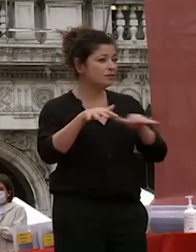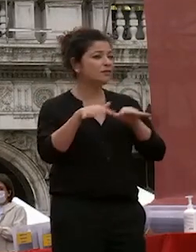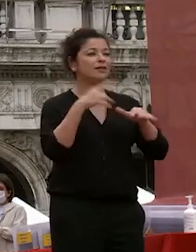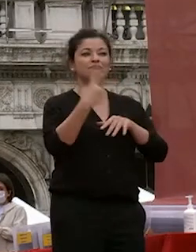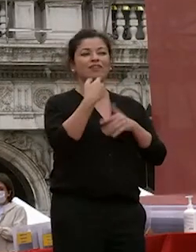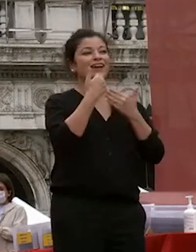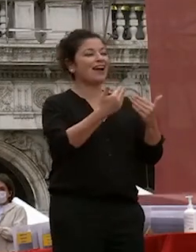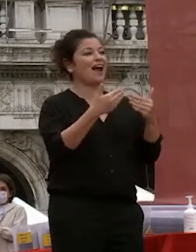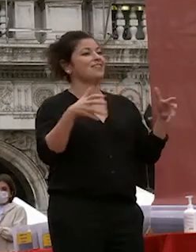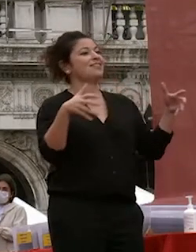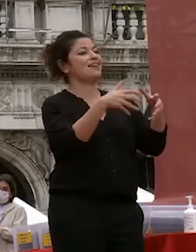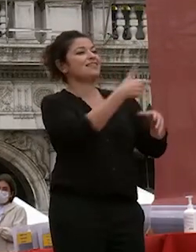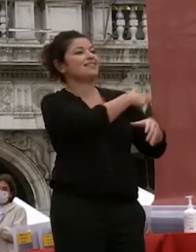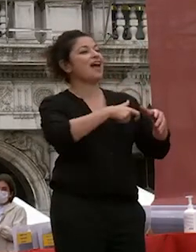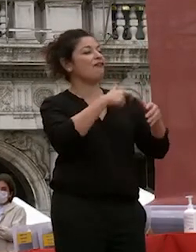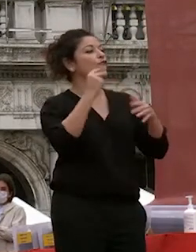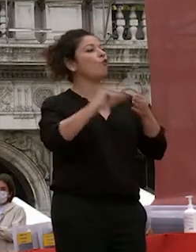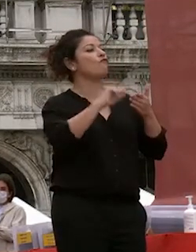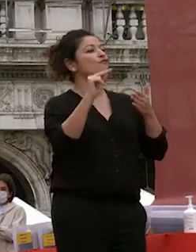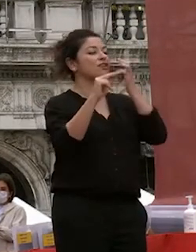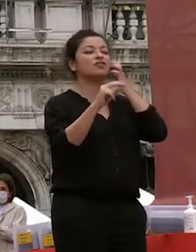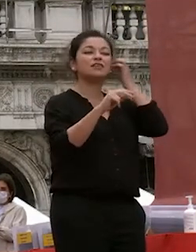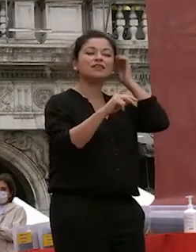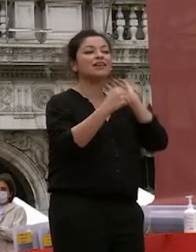degli uffici di ca foscari della fondazione ca foscari il rettorato